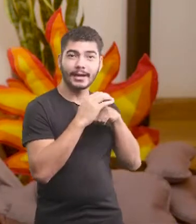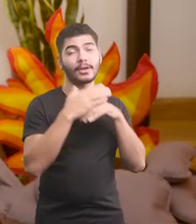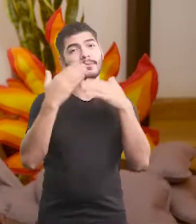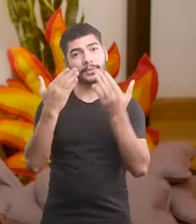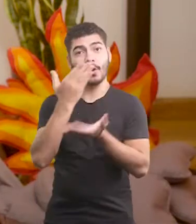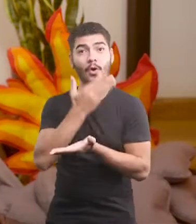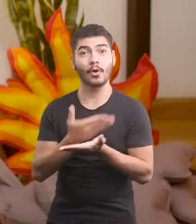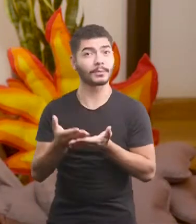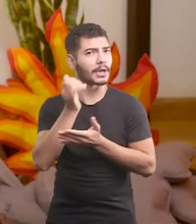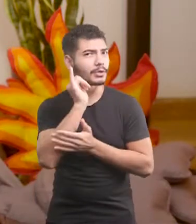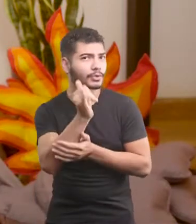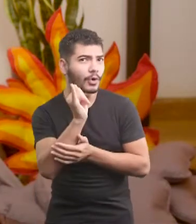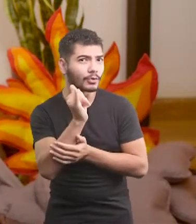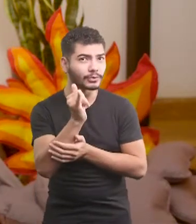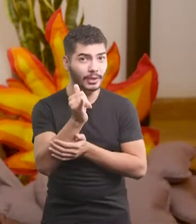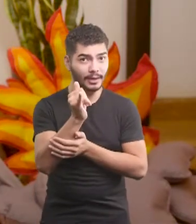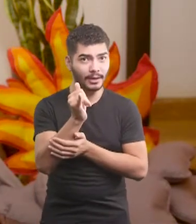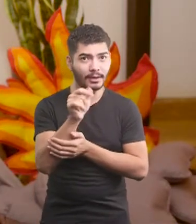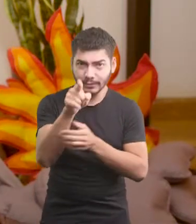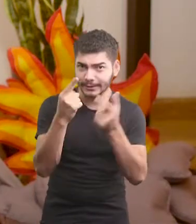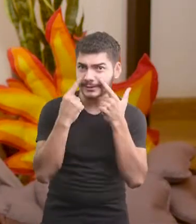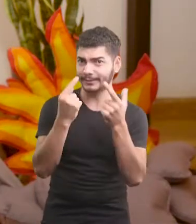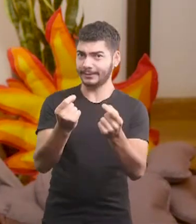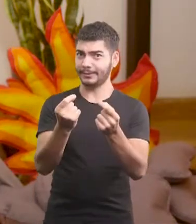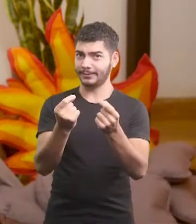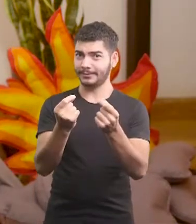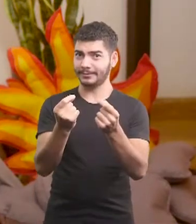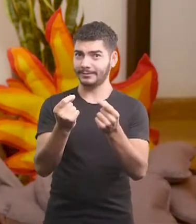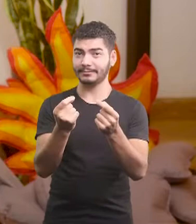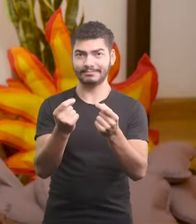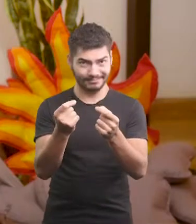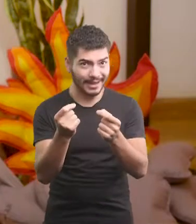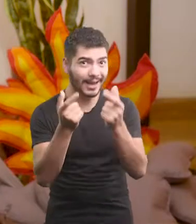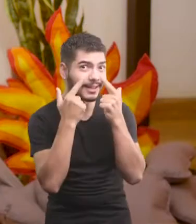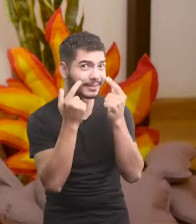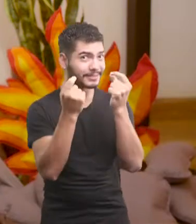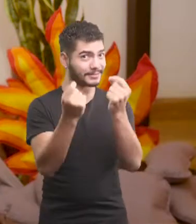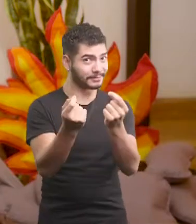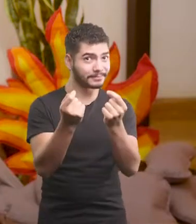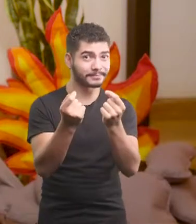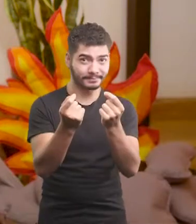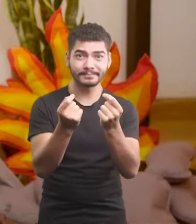Pra começar a te contar a história... Cê tá ouvindo? Tá ouvindo?